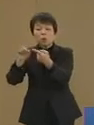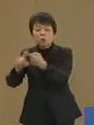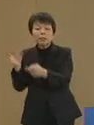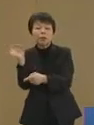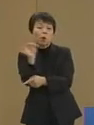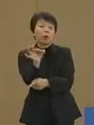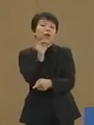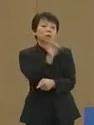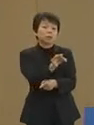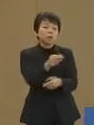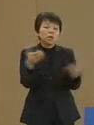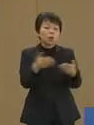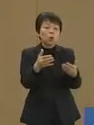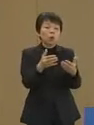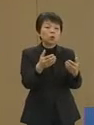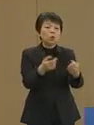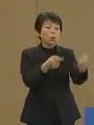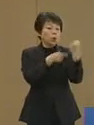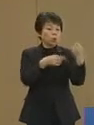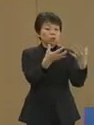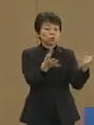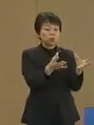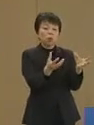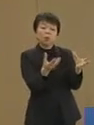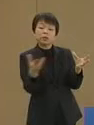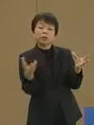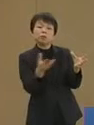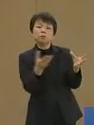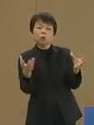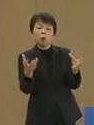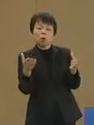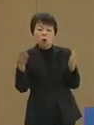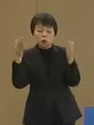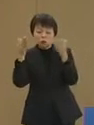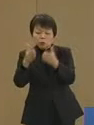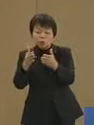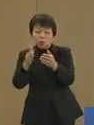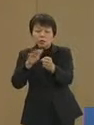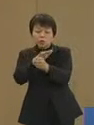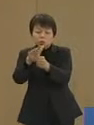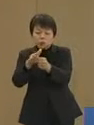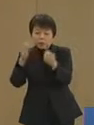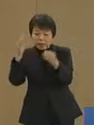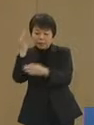労働力のシフトや重点政策への インセンティブを与え